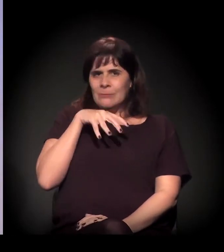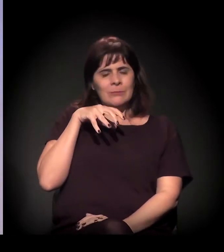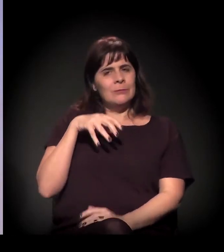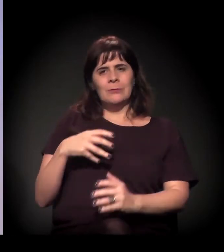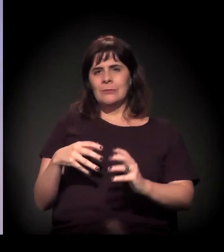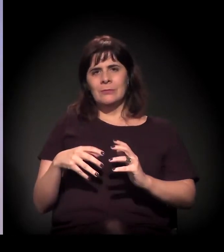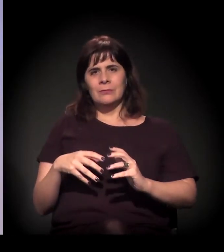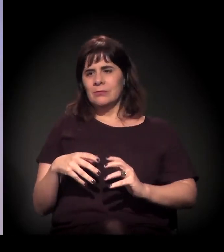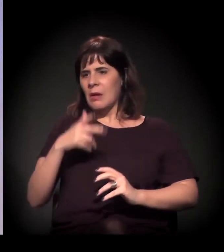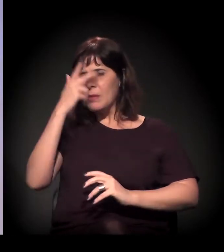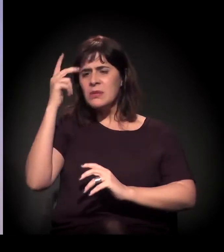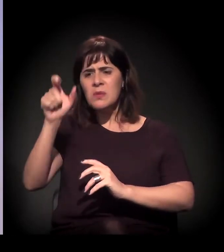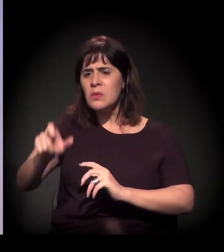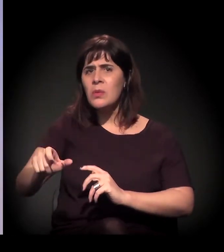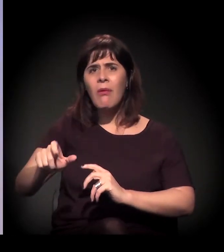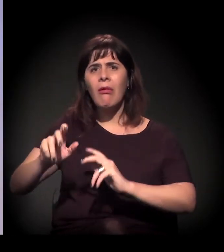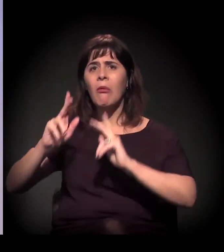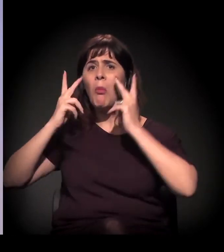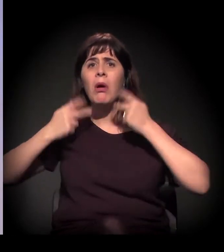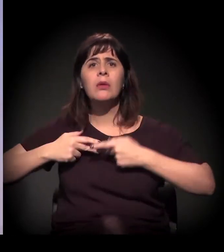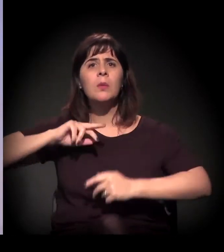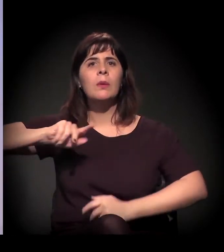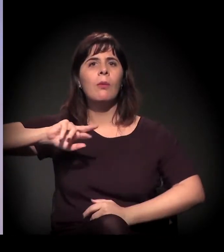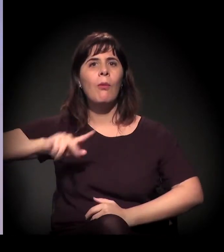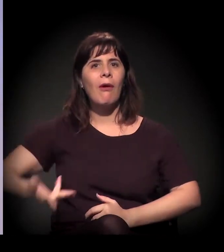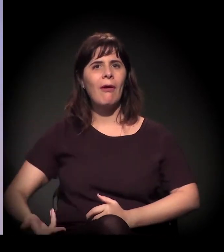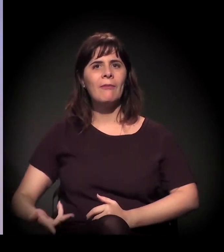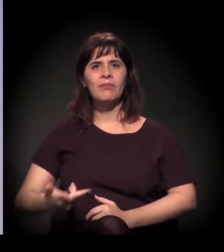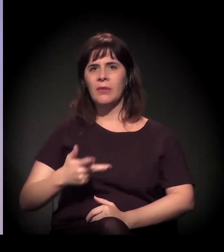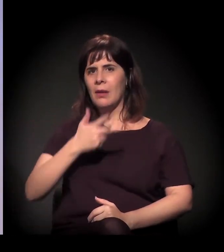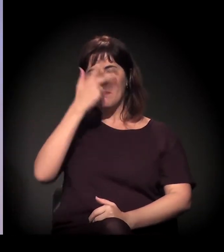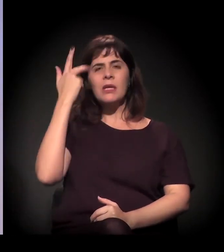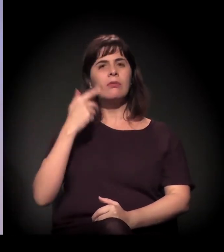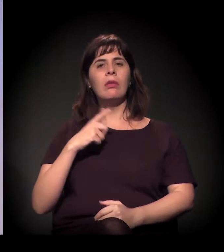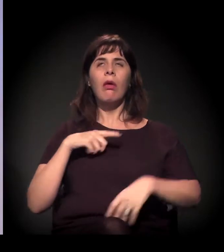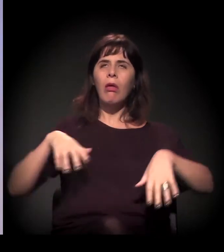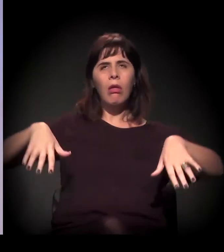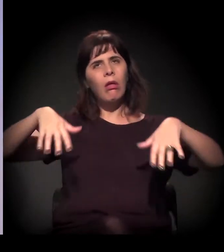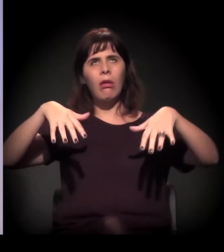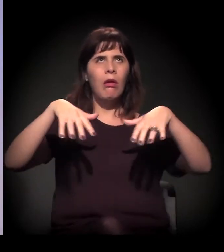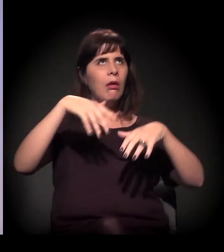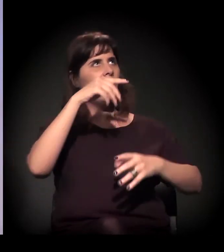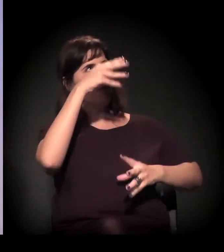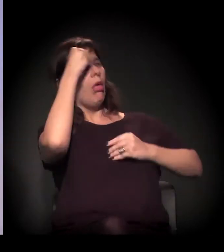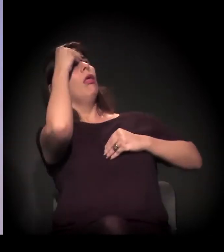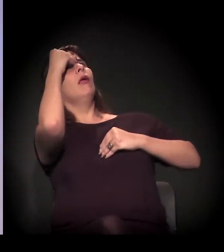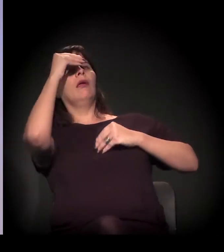de você desumanizar as pessoas, de falar que são pessoas que estão possuídas, que são zumbis...